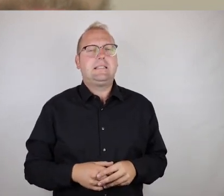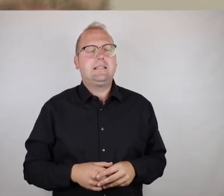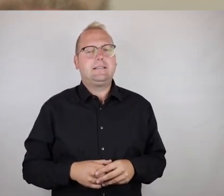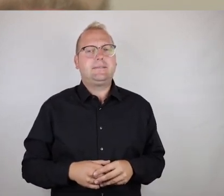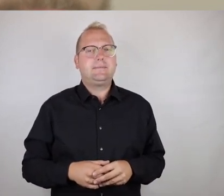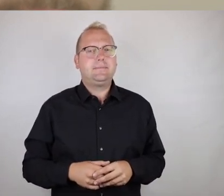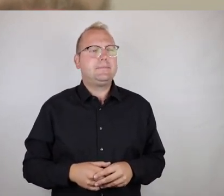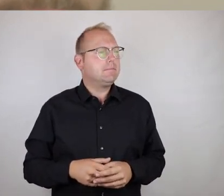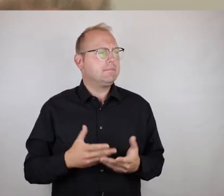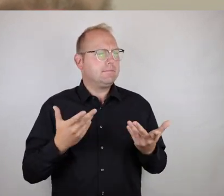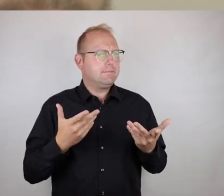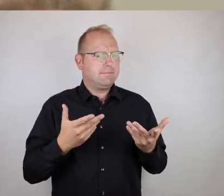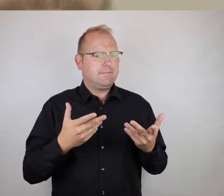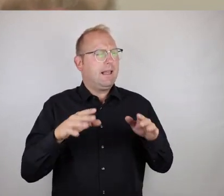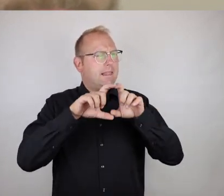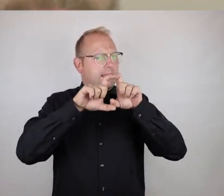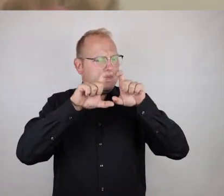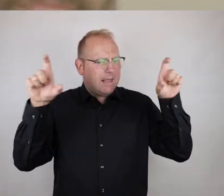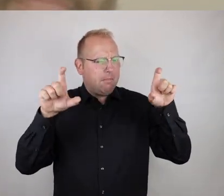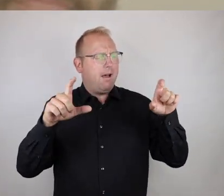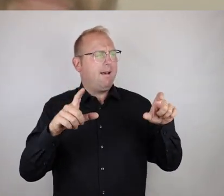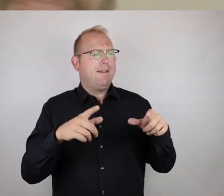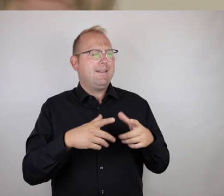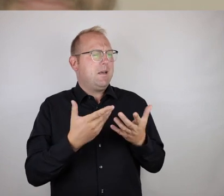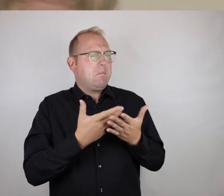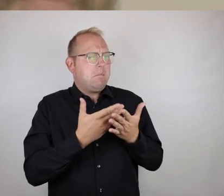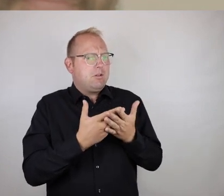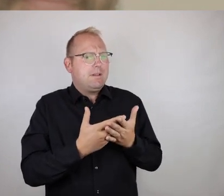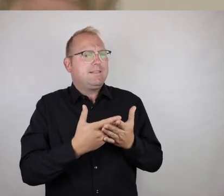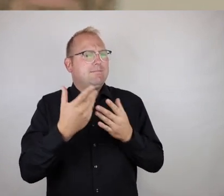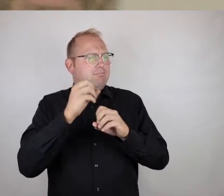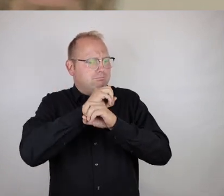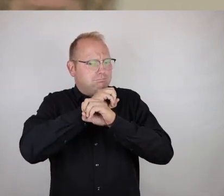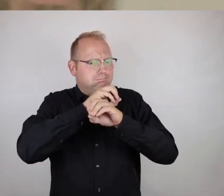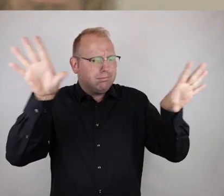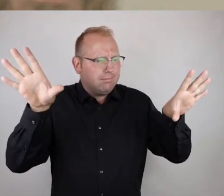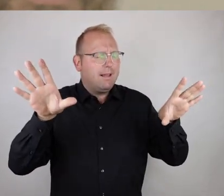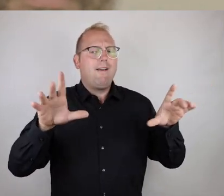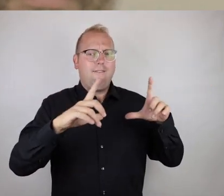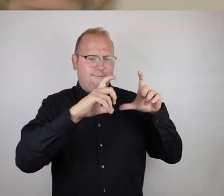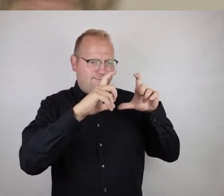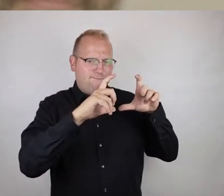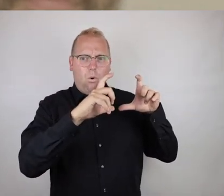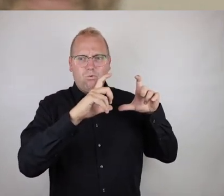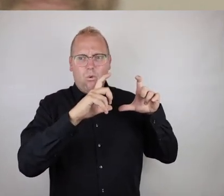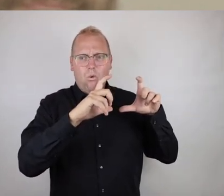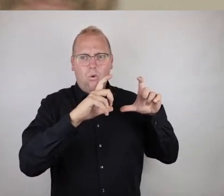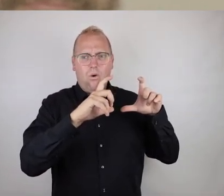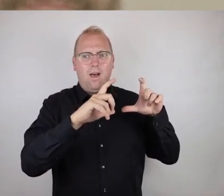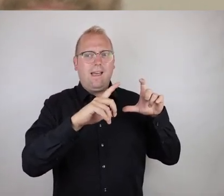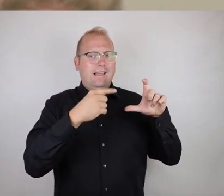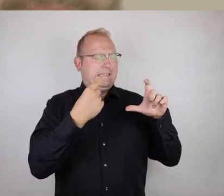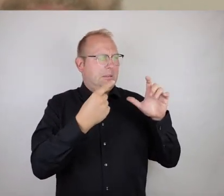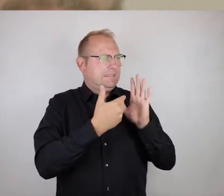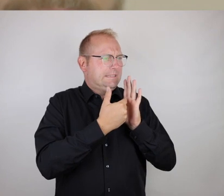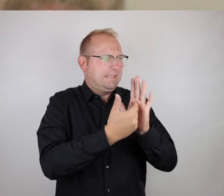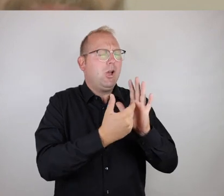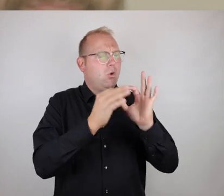Das, worum es geht, die zentrale Botschaft, transportieren die Bilder höchst selbst bereits